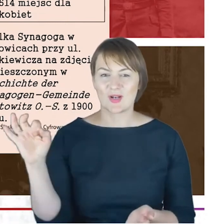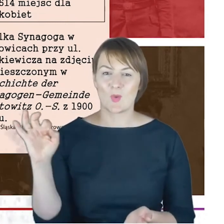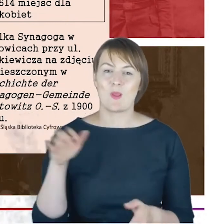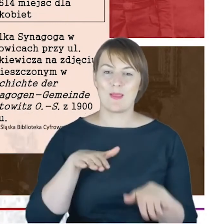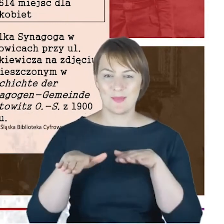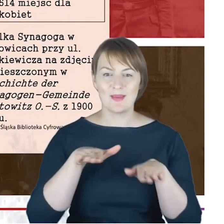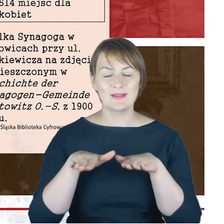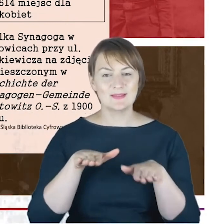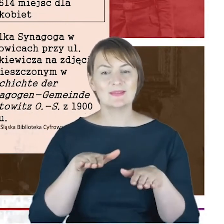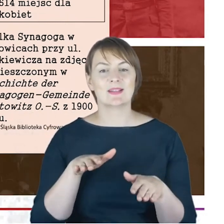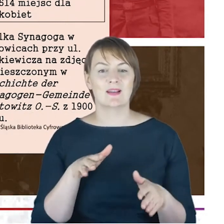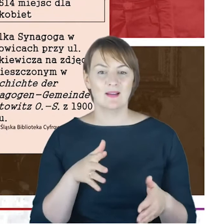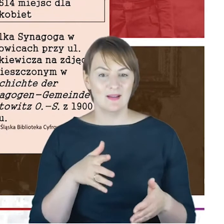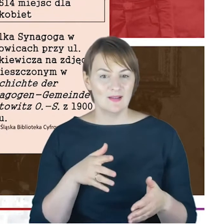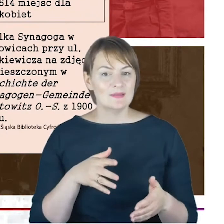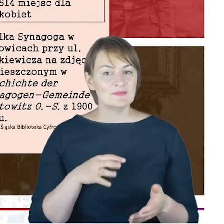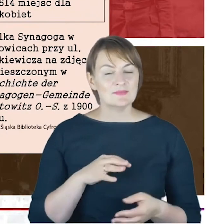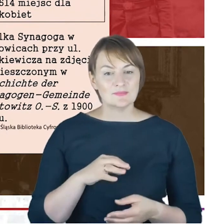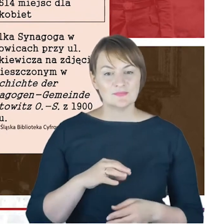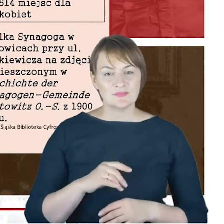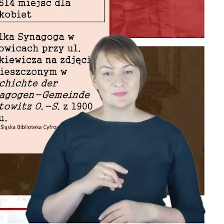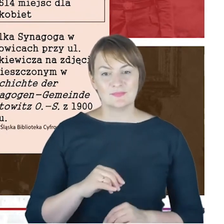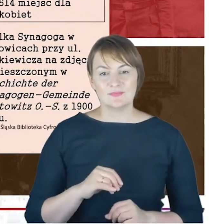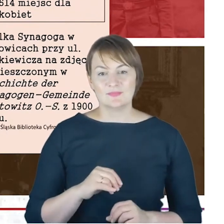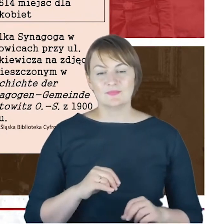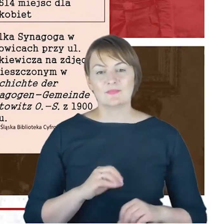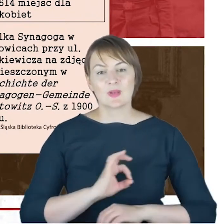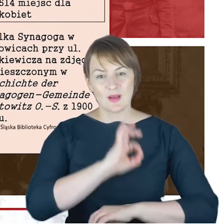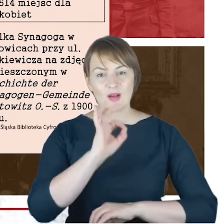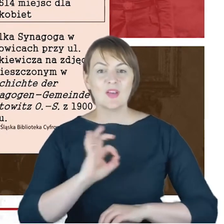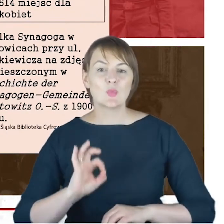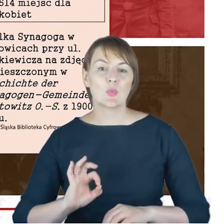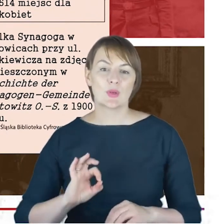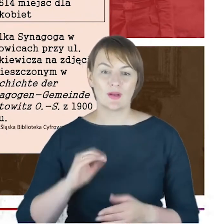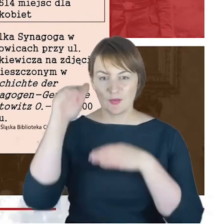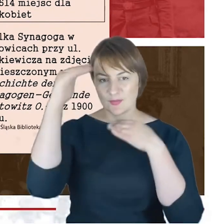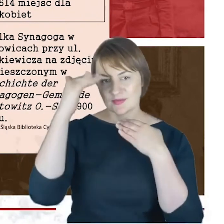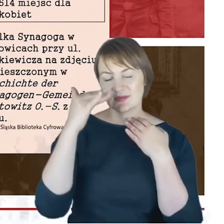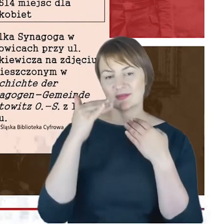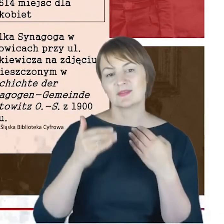jeśli chodzi o architektura Katowic. Klimat miasta to jest właśnie Wielka Synagoga,